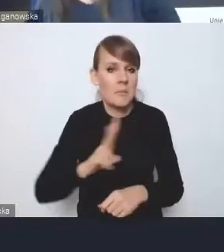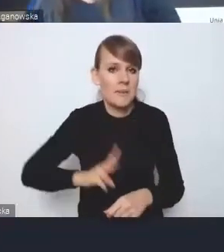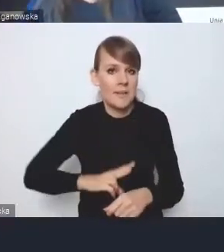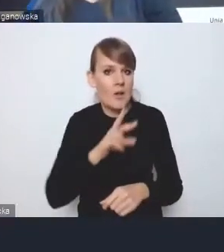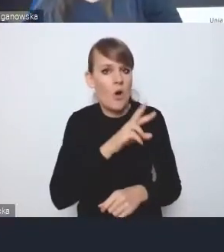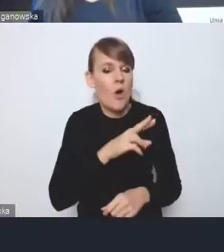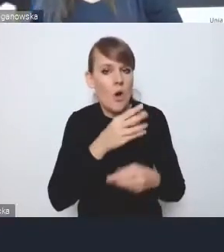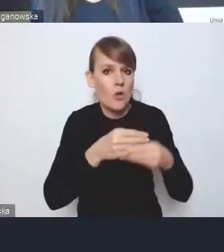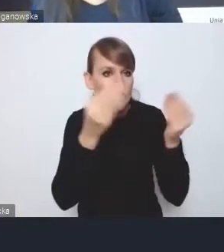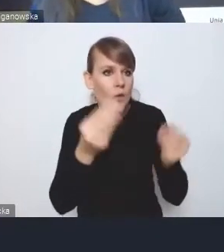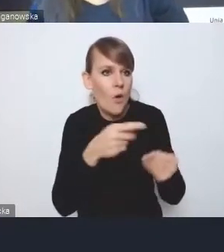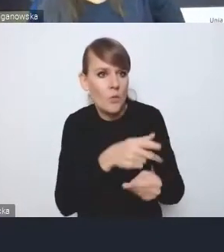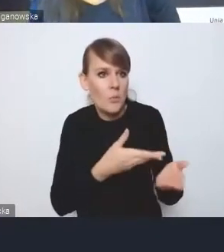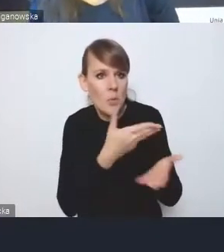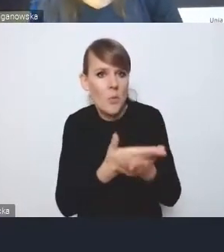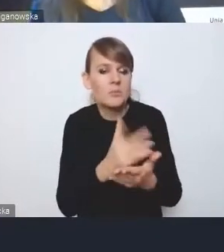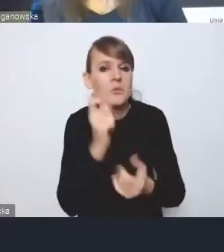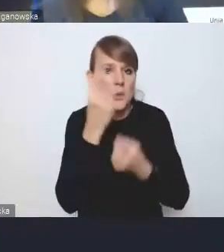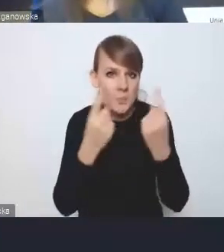Dziękuję. Dziękuję bardzo.